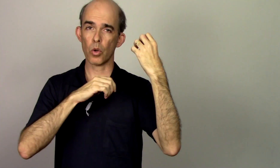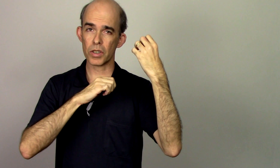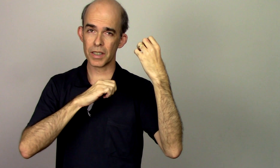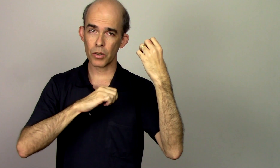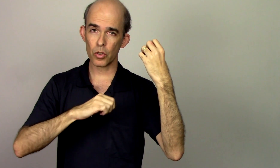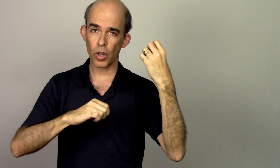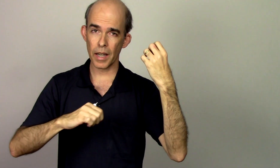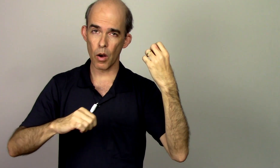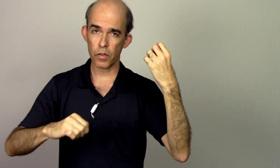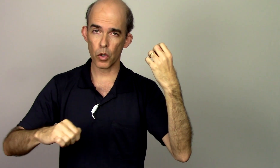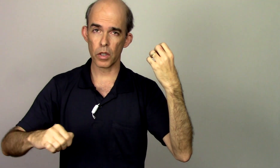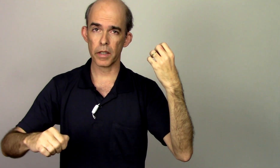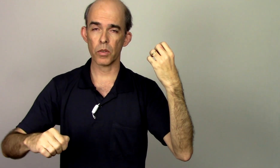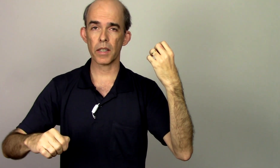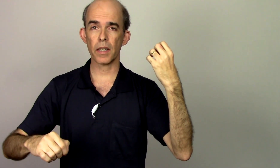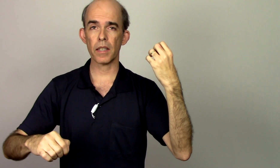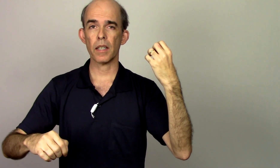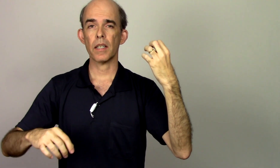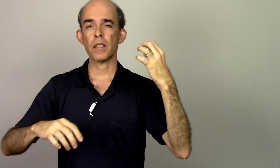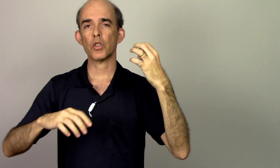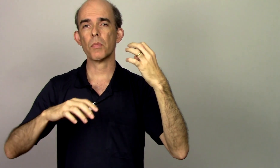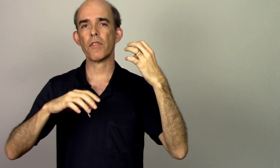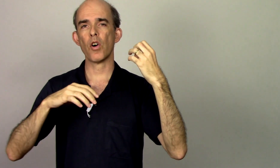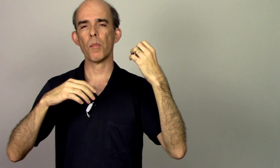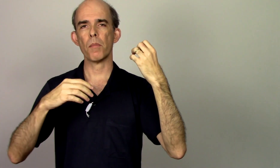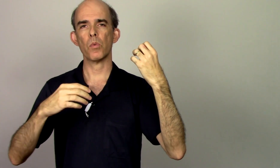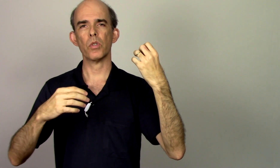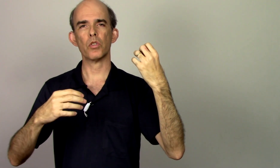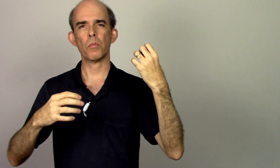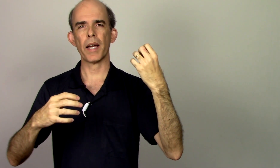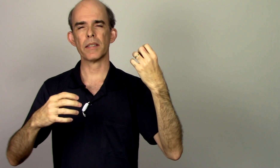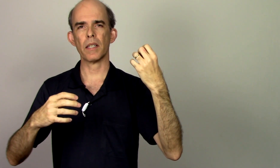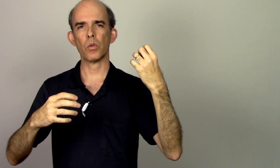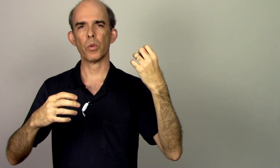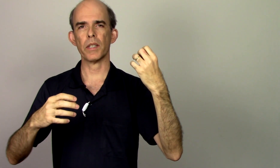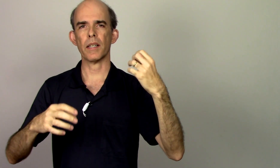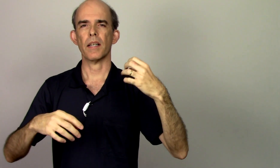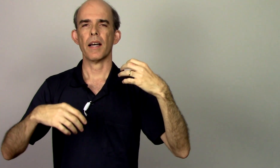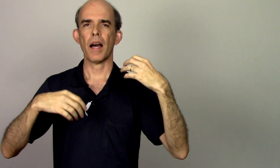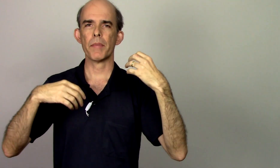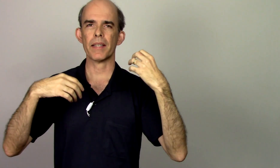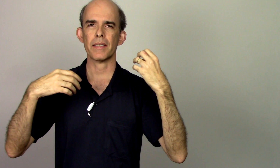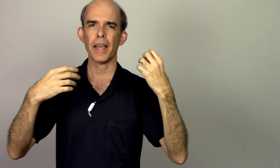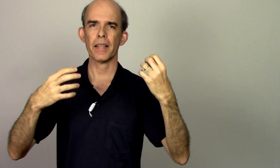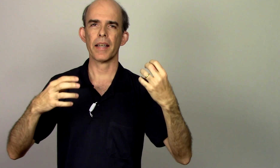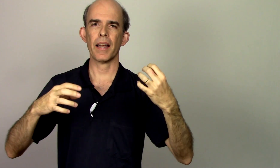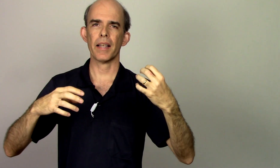consigo tocar violino aqui de uma forma muito mais tranquila a minha técnica ela